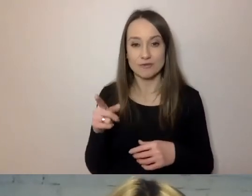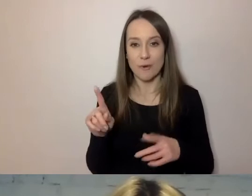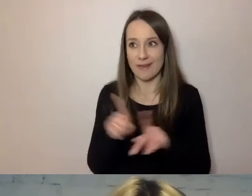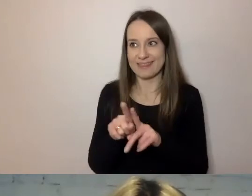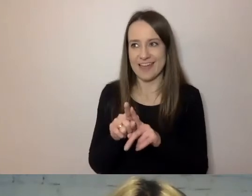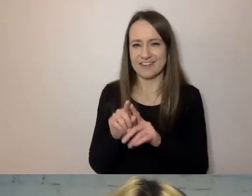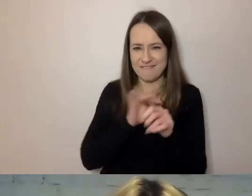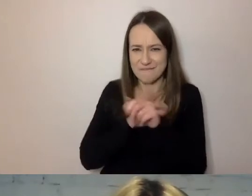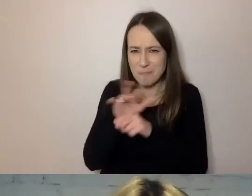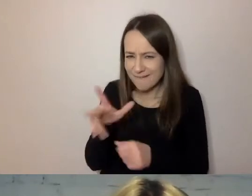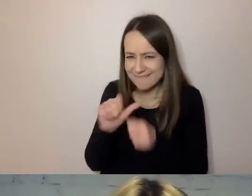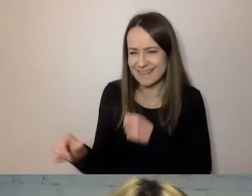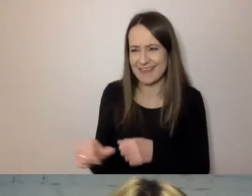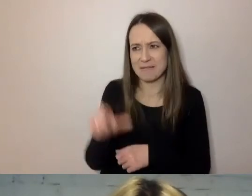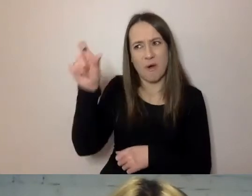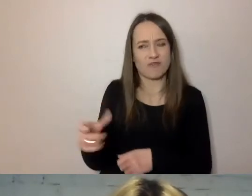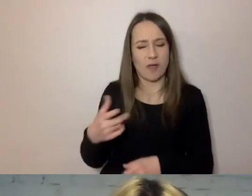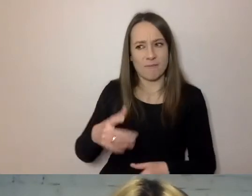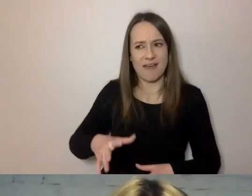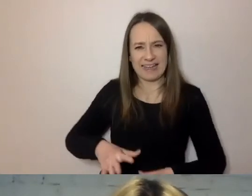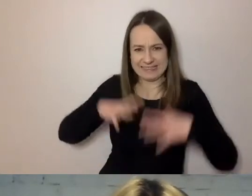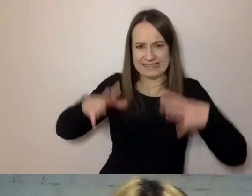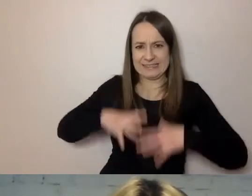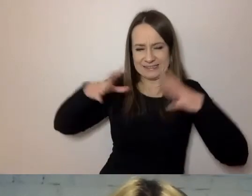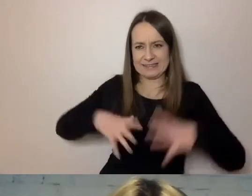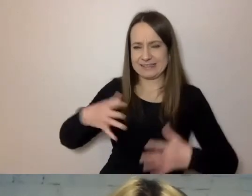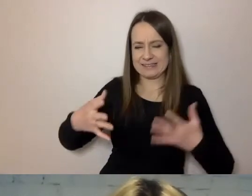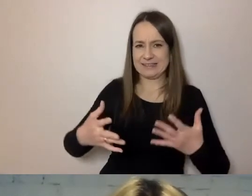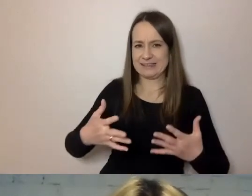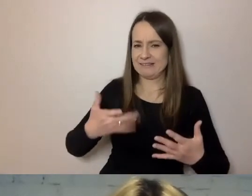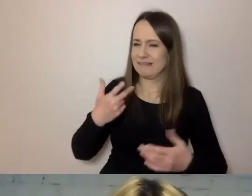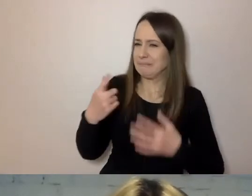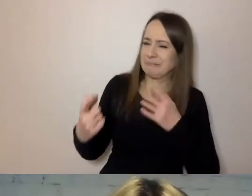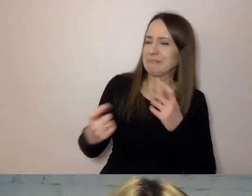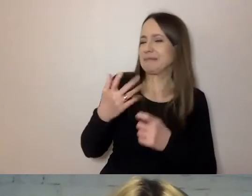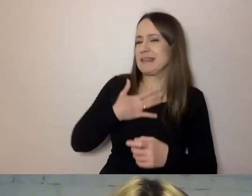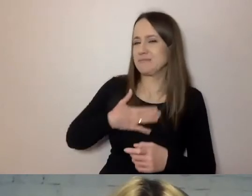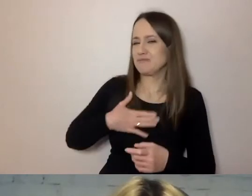Taka osoba potrafi krzyczeć, być nieprzyjemna. Niestety czasem nawet wulgarna.